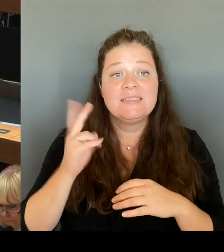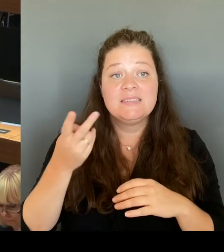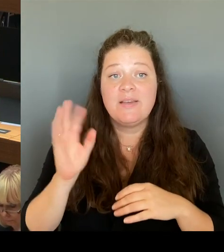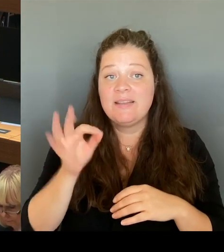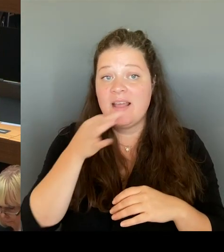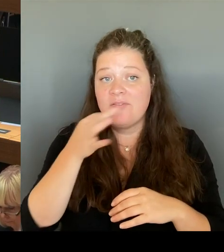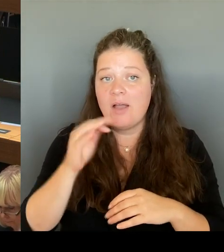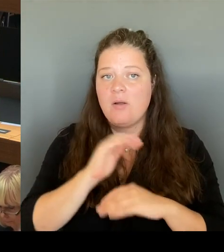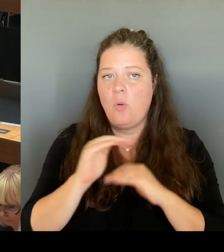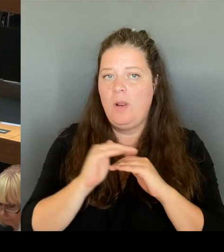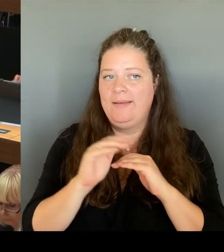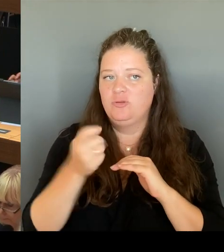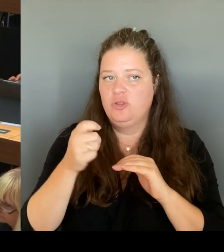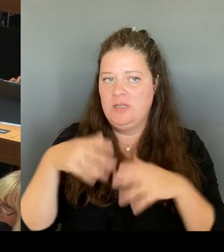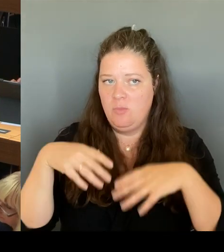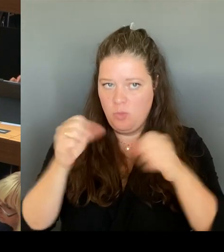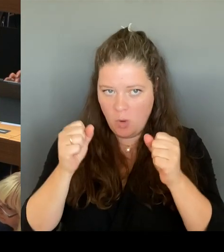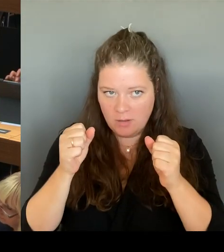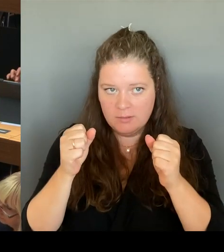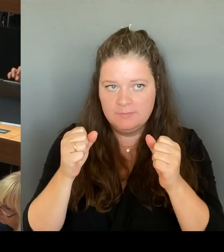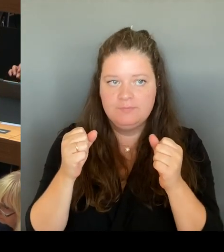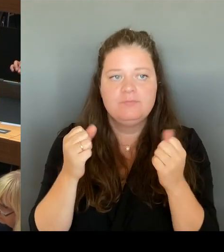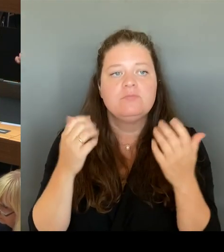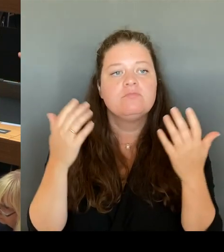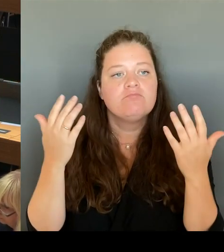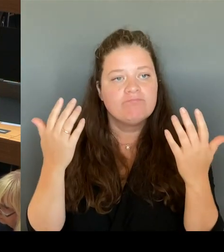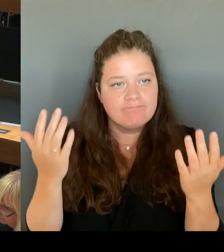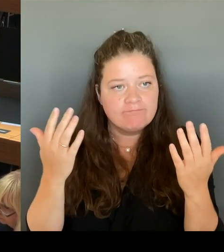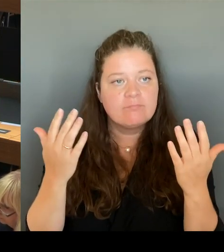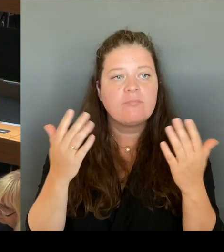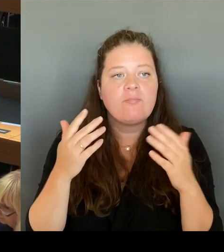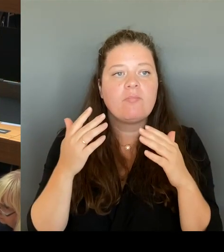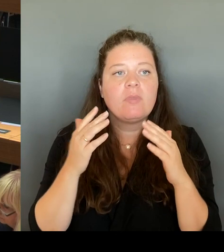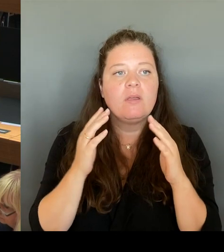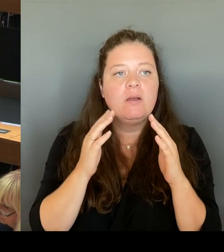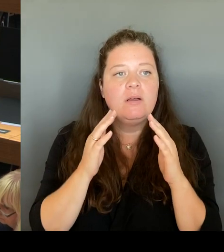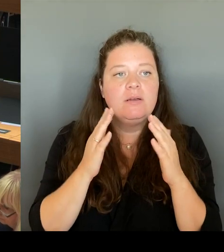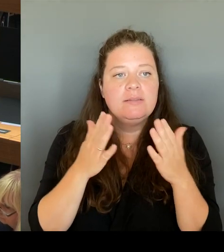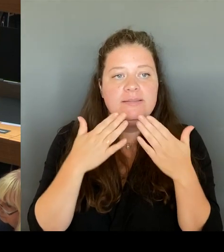angemeldeter Bedarfslage prüft der Senat ausschließlich die Haushaltmittel. Sie haben es ganz klar